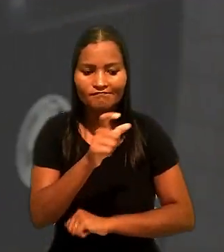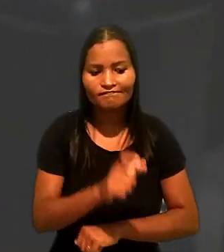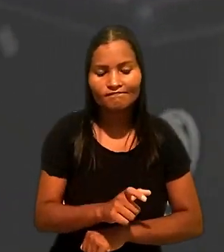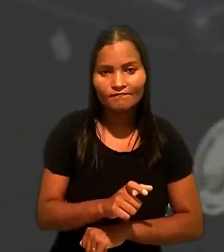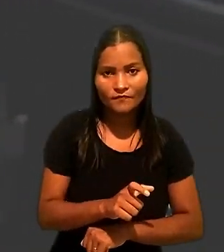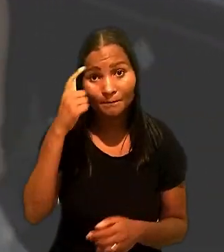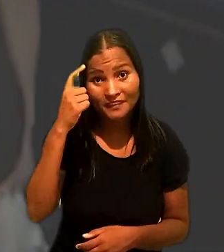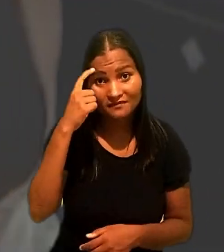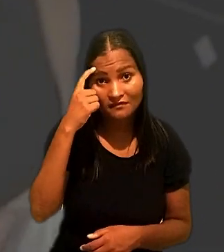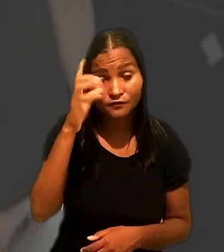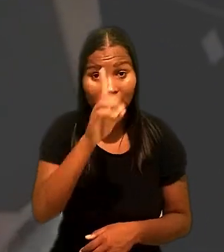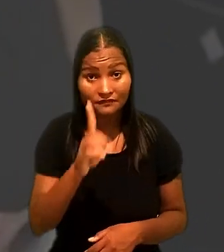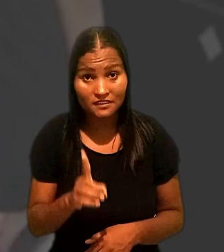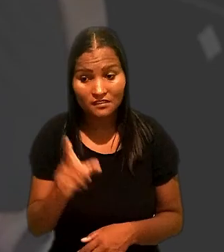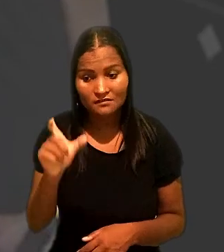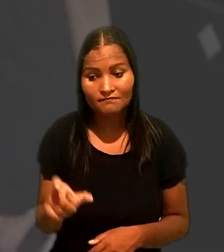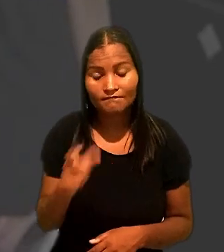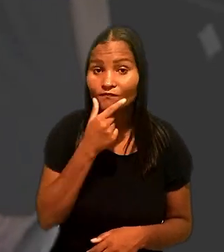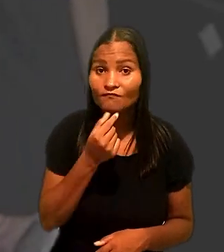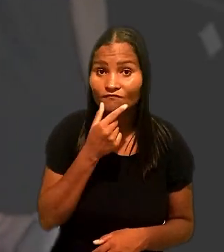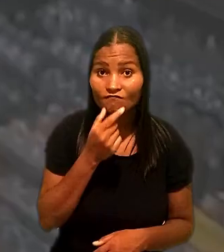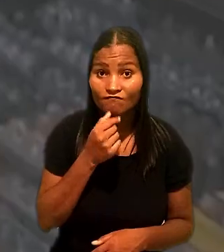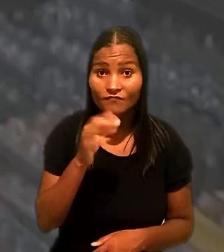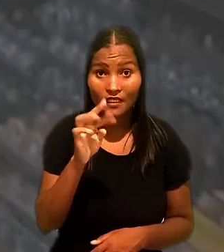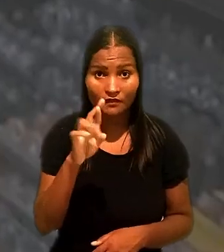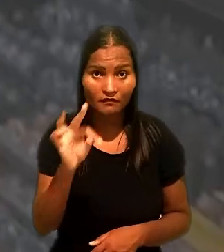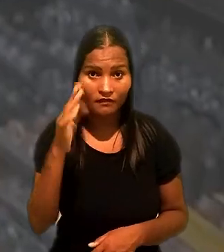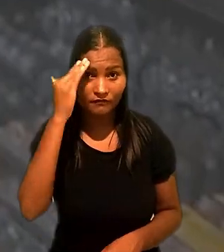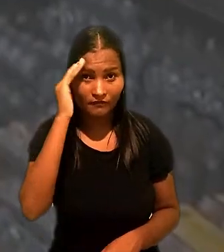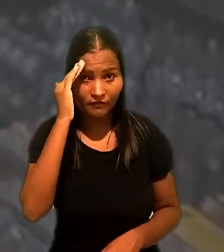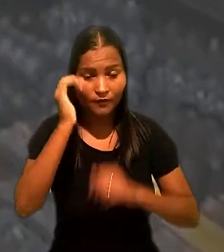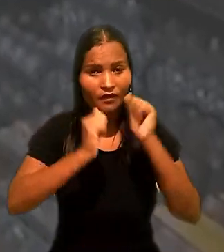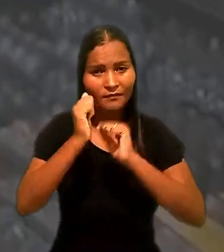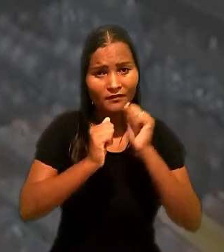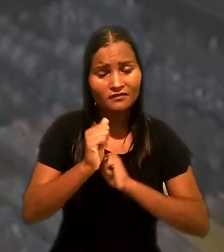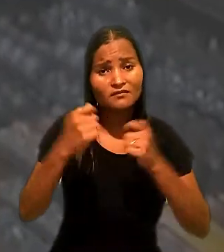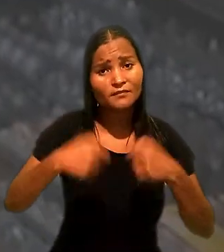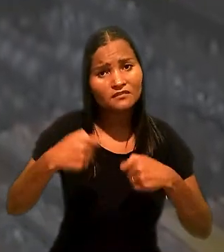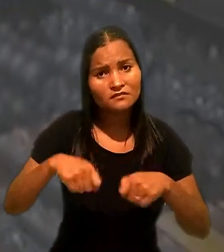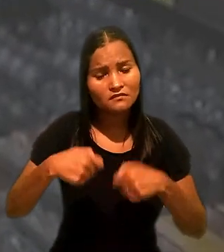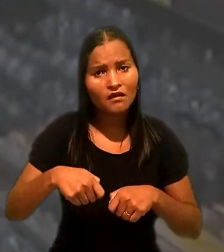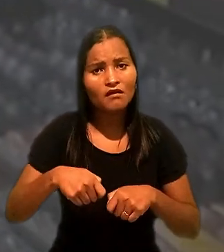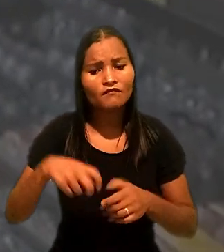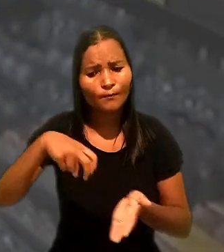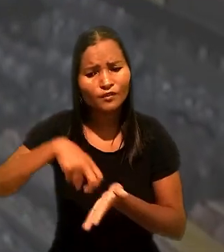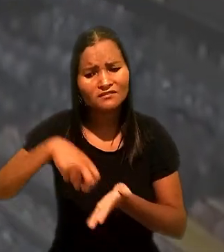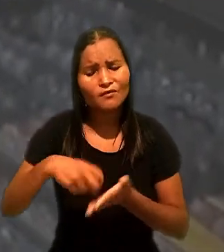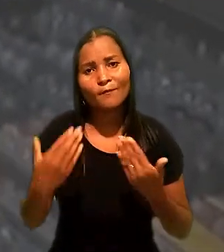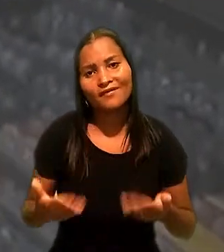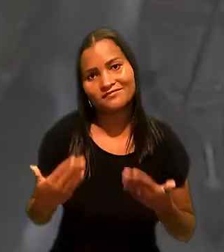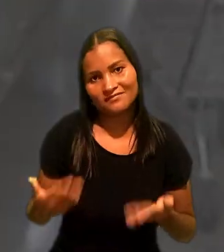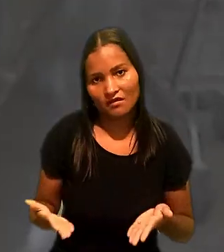Tendo em vista a deficiência do empacotador, o TRT entendeu que a empresa deveria ter aplicado punição mais branda